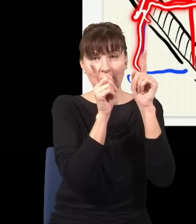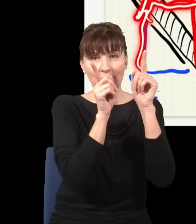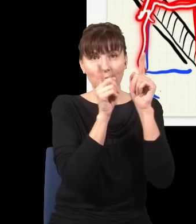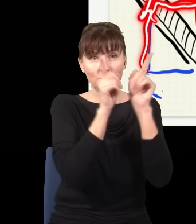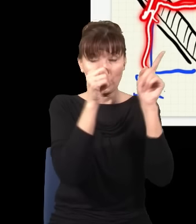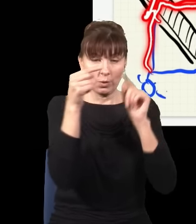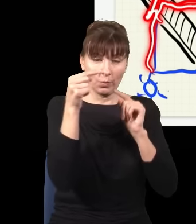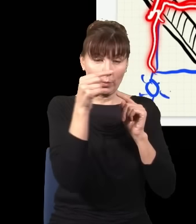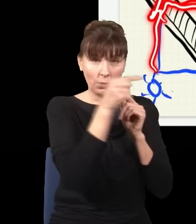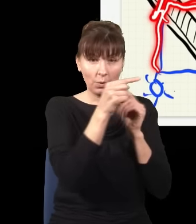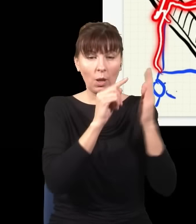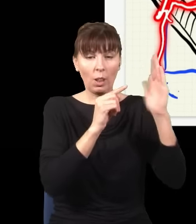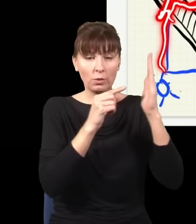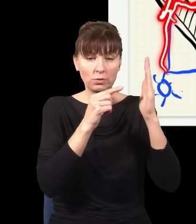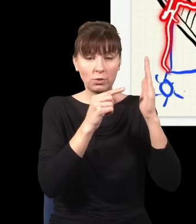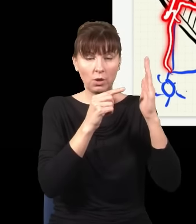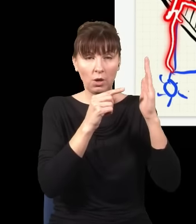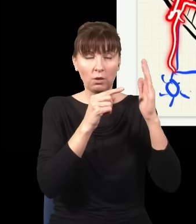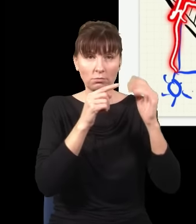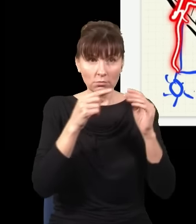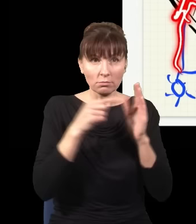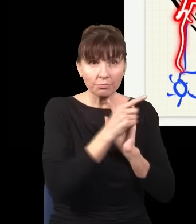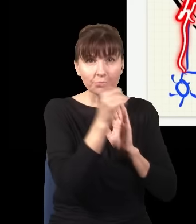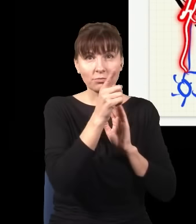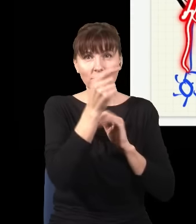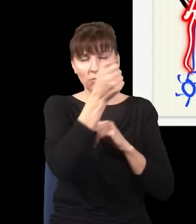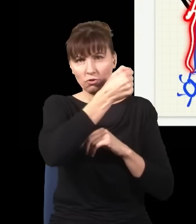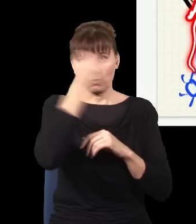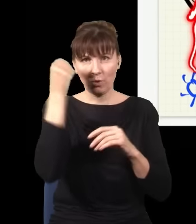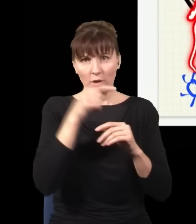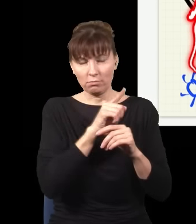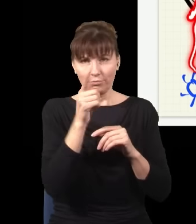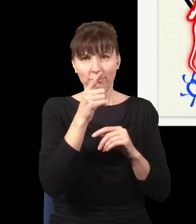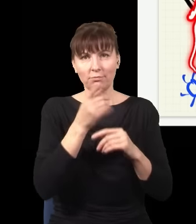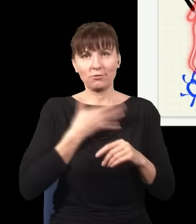odbiła się od lustra i odbiła się od tej płytki szklanej i wpadła do tego detektora.